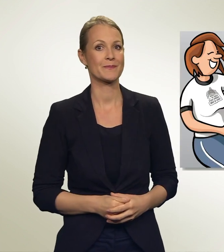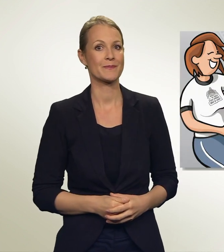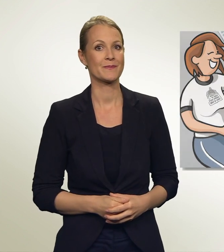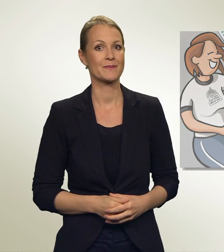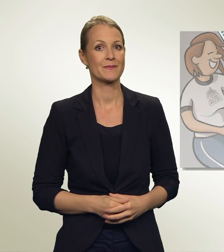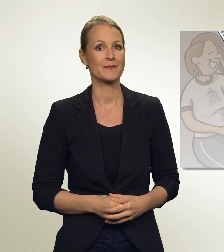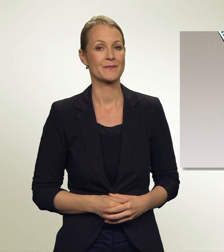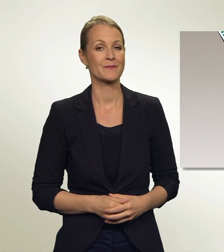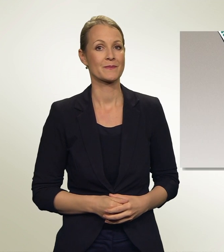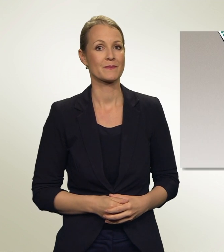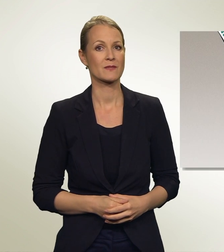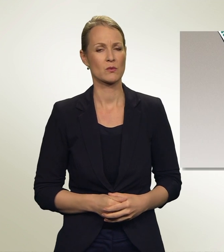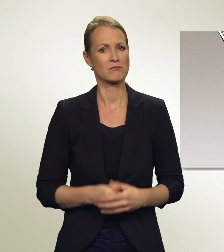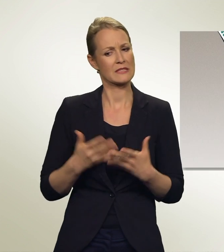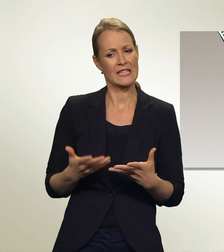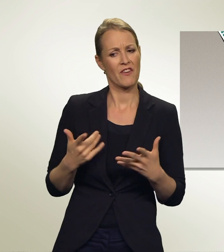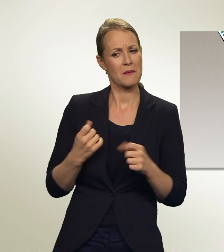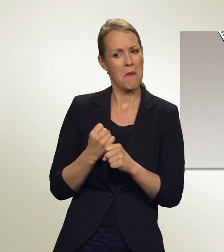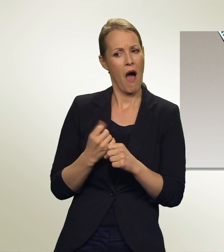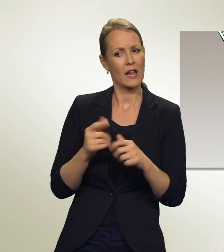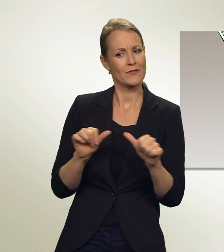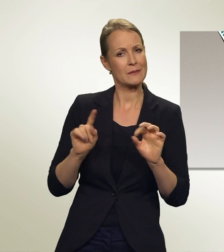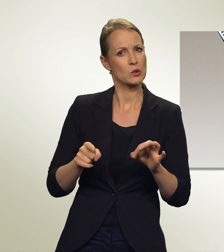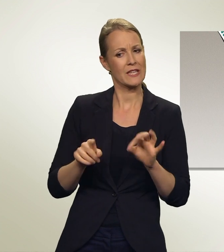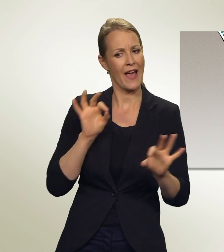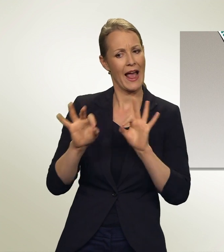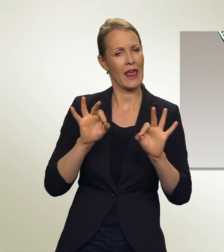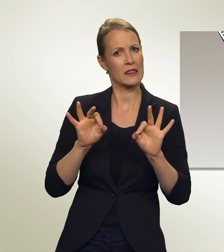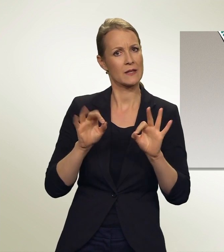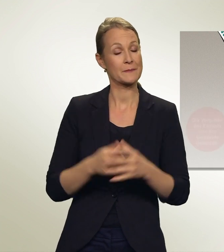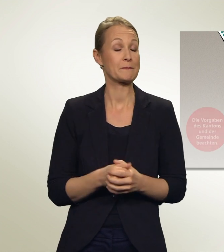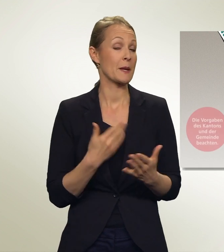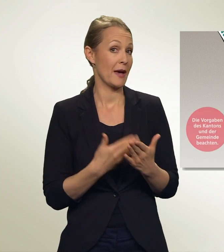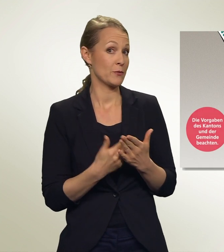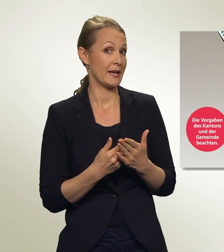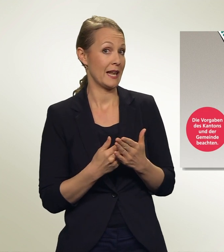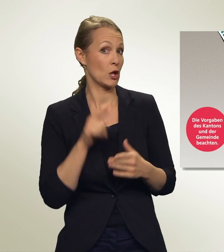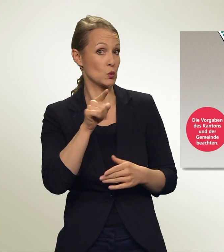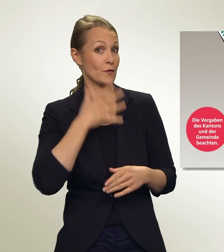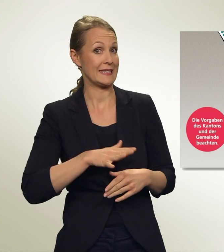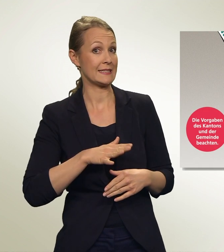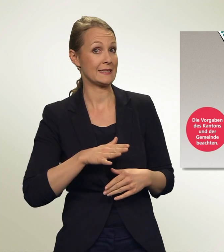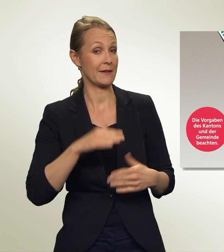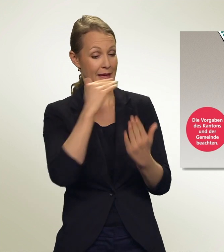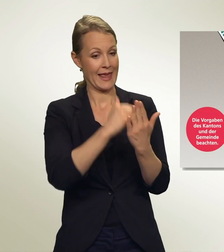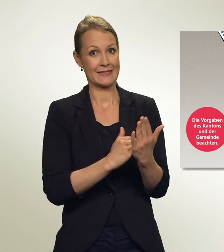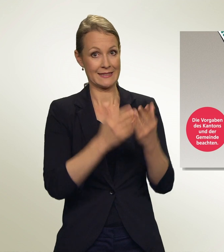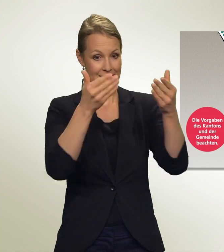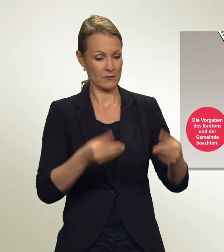Und jetzt? Wie wähle ich konkret? Wenn Du zum Beispiel diese Liste unverändert wählen willst, ist die Sache einfach.